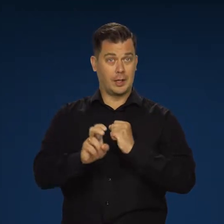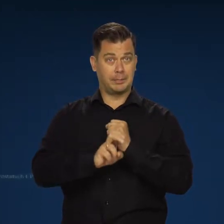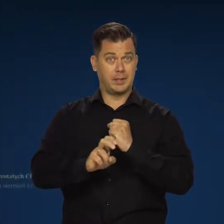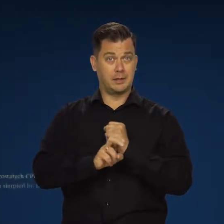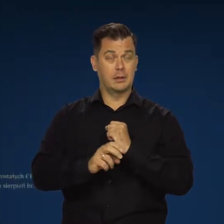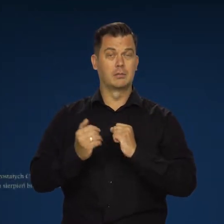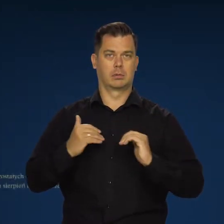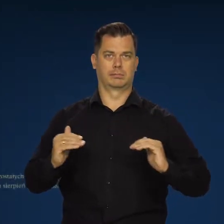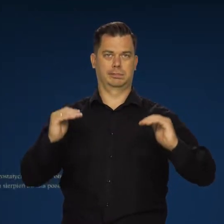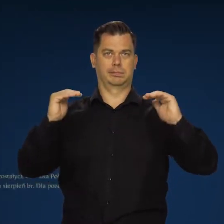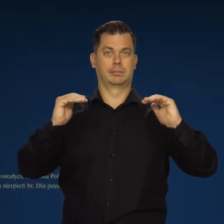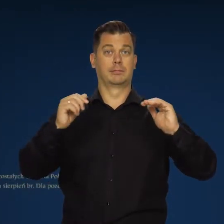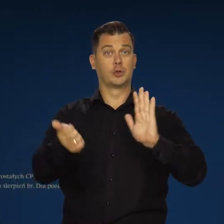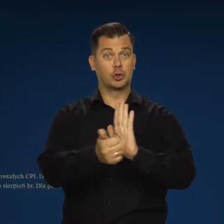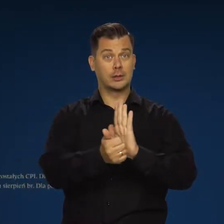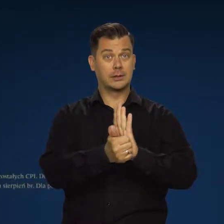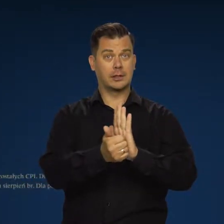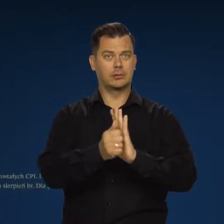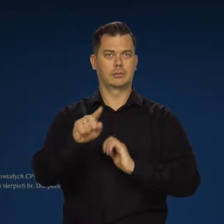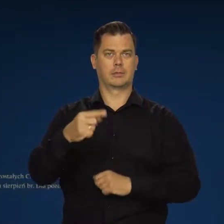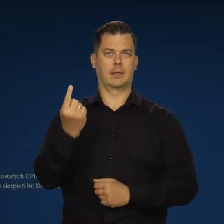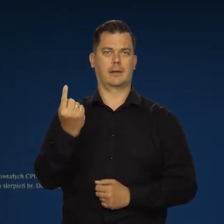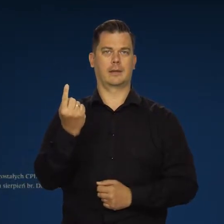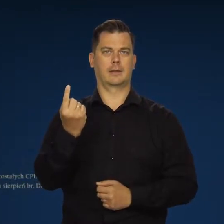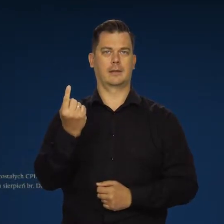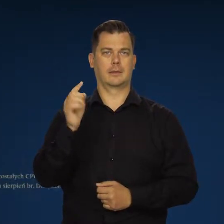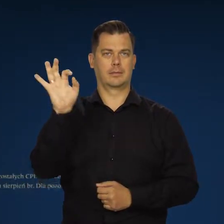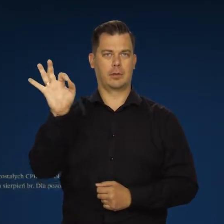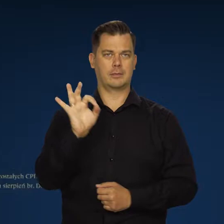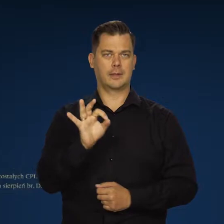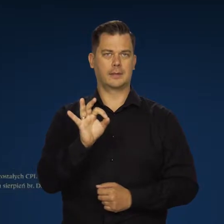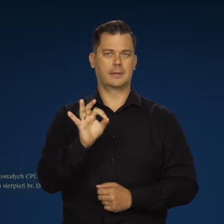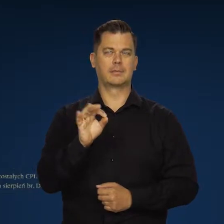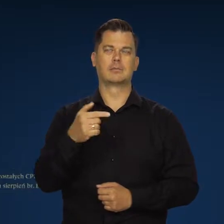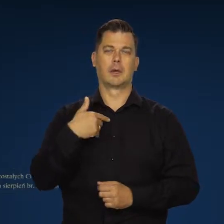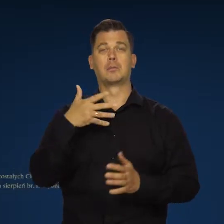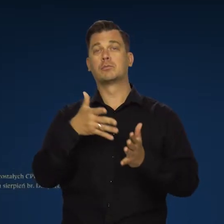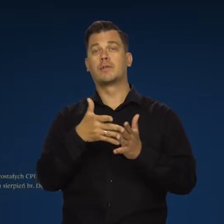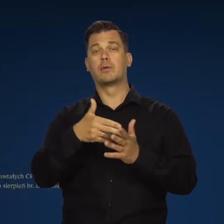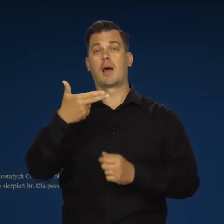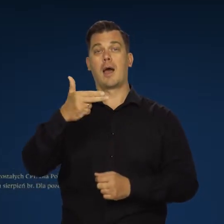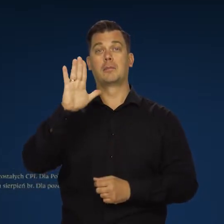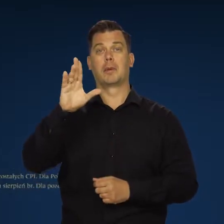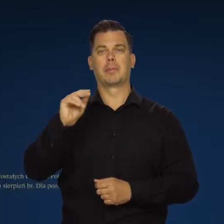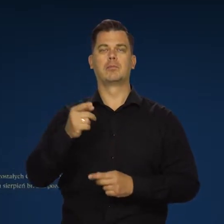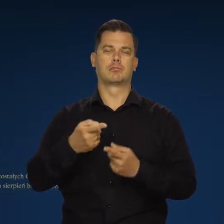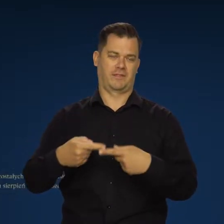w sierpniu roczny wskaźnik wzrósł do 16,1 proc. To zgodnie z przewidywaniami NBP.